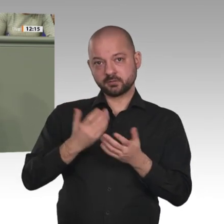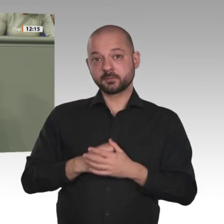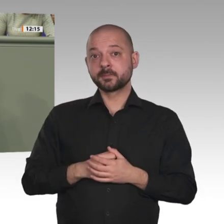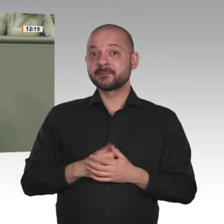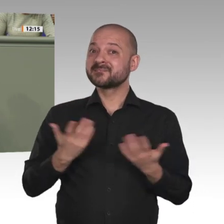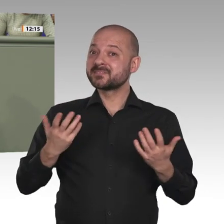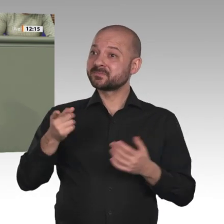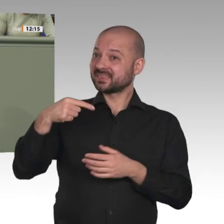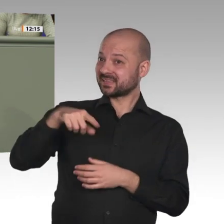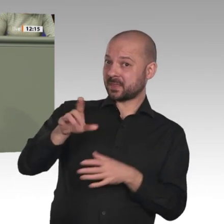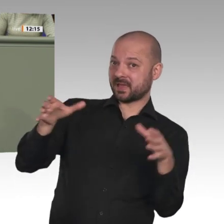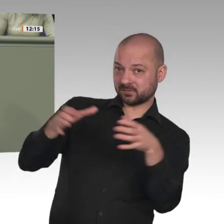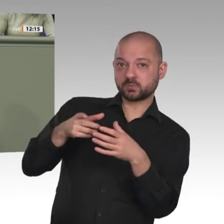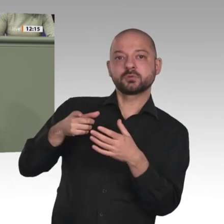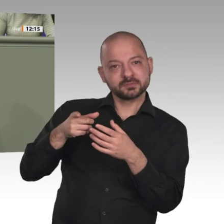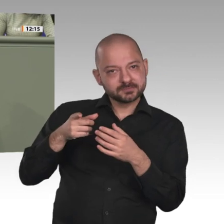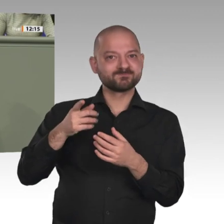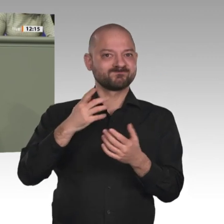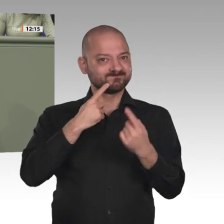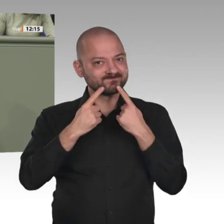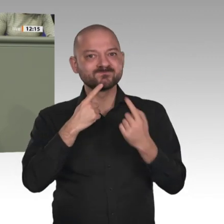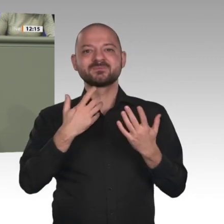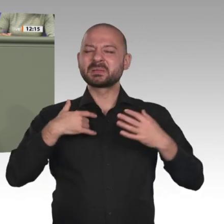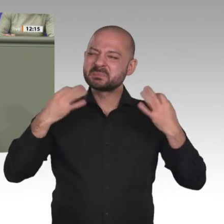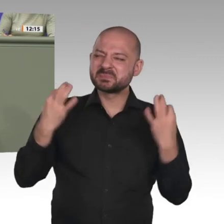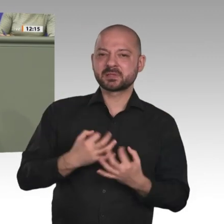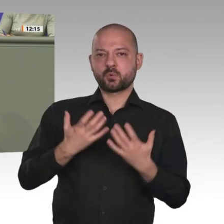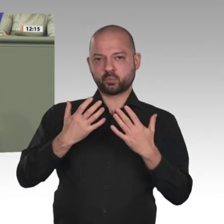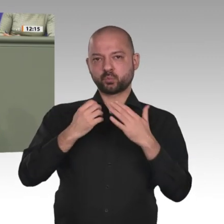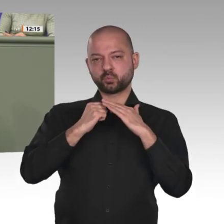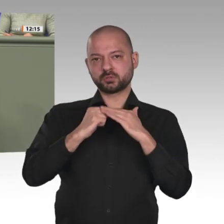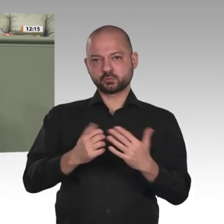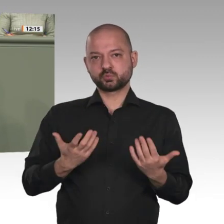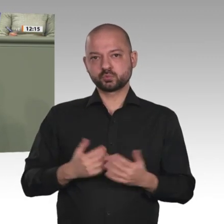Grund für den Antrag, den wir heute hier diskutieren, nämlich nach über 30 Jahren